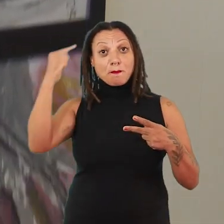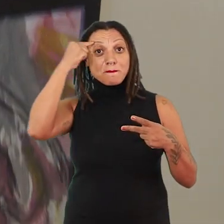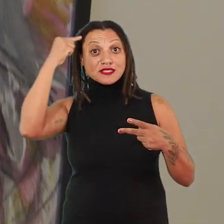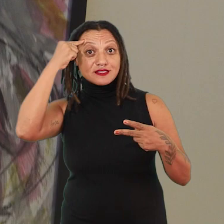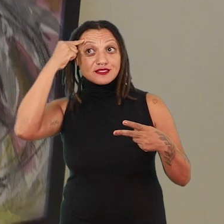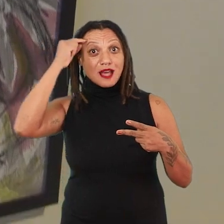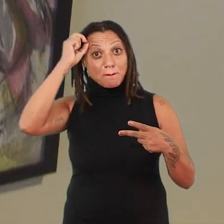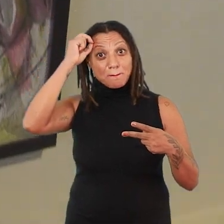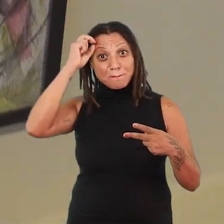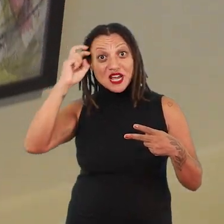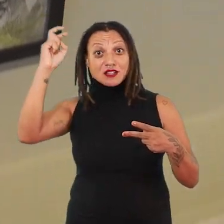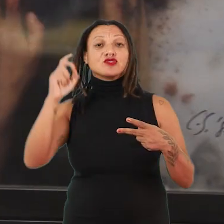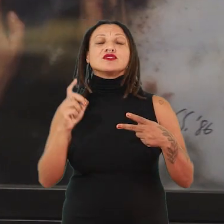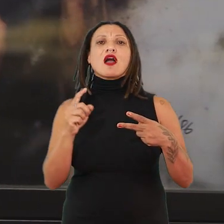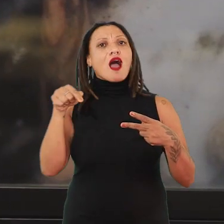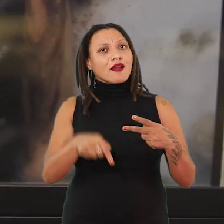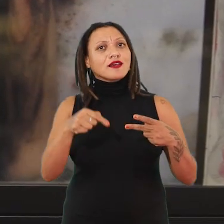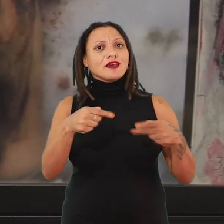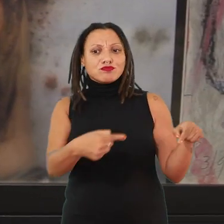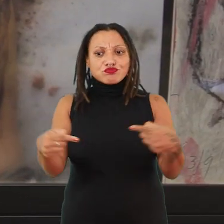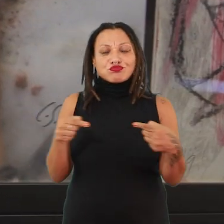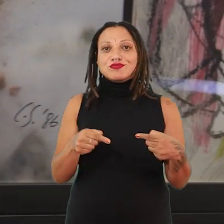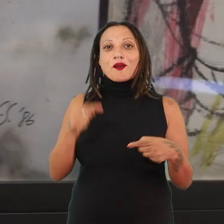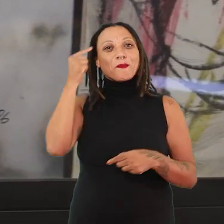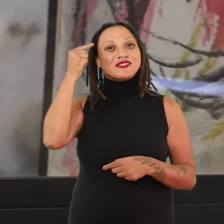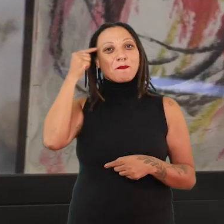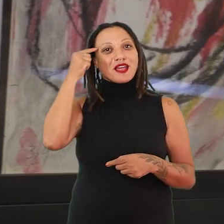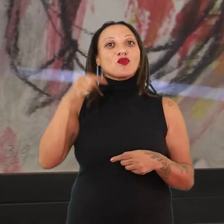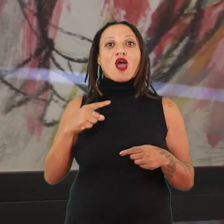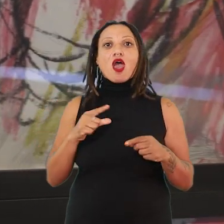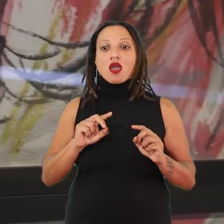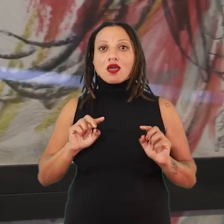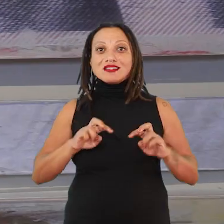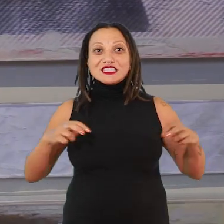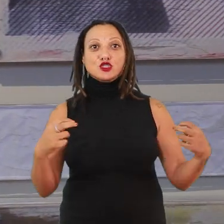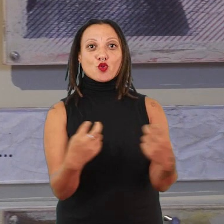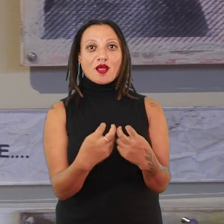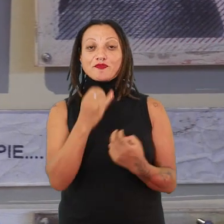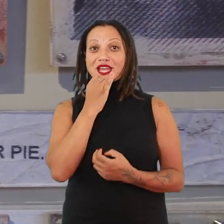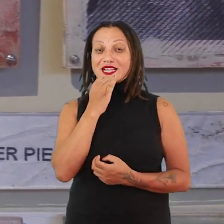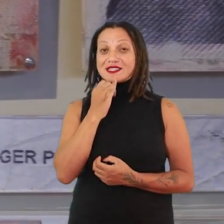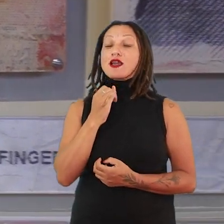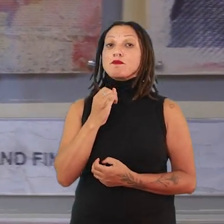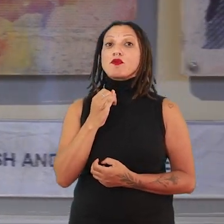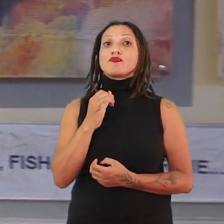E sempre é importante pensar que aqui são pensamentos situados. Então, quando a gente encontra uma artista, por exemplo, Carolee Schneemann, a gente vai pensar